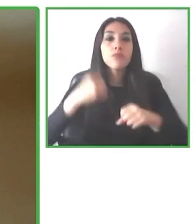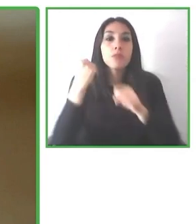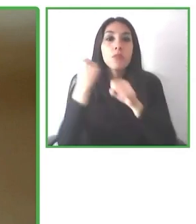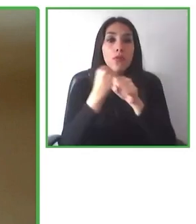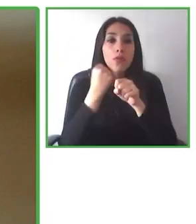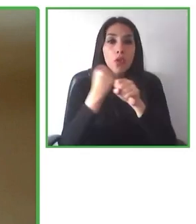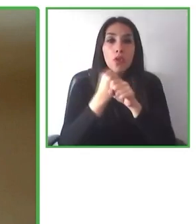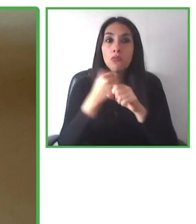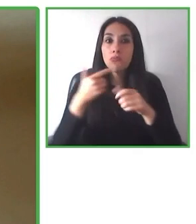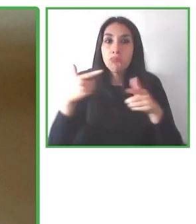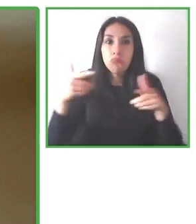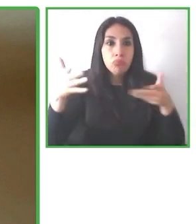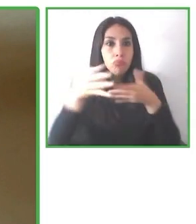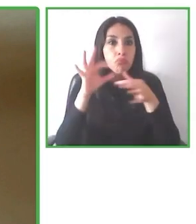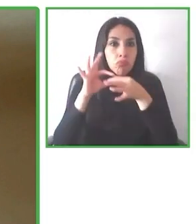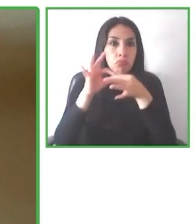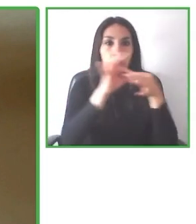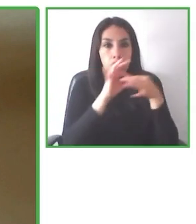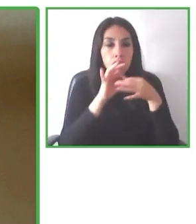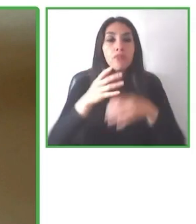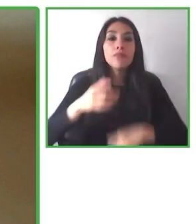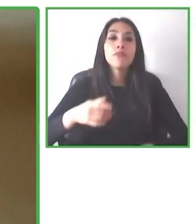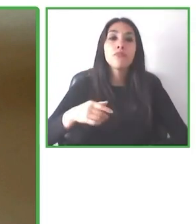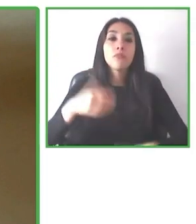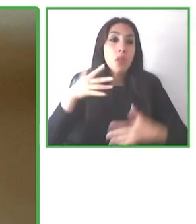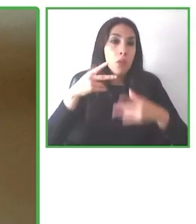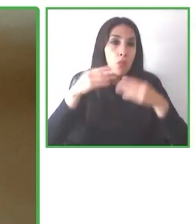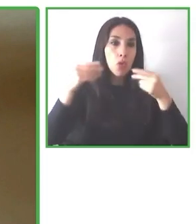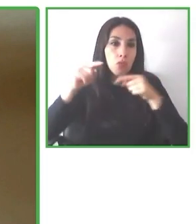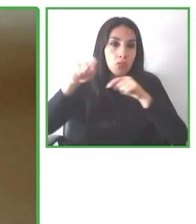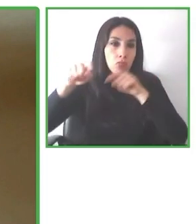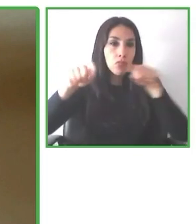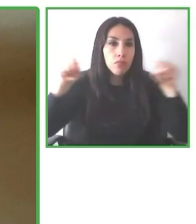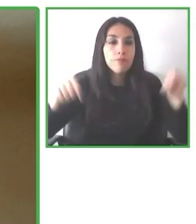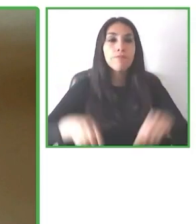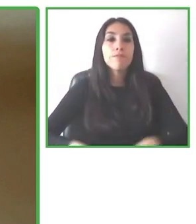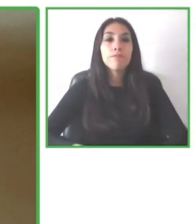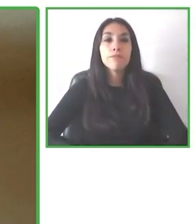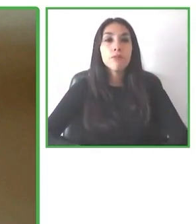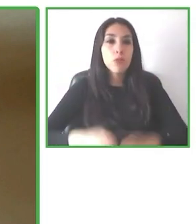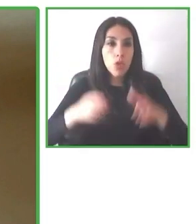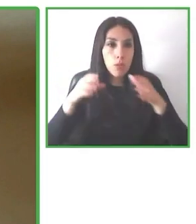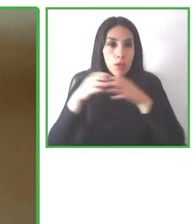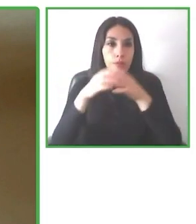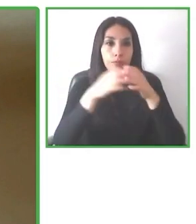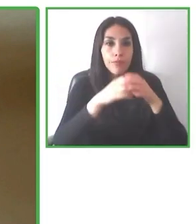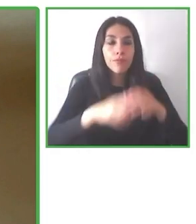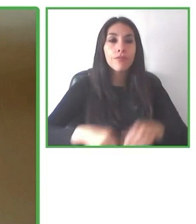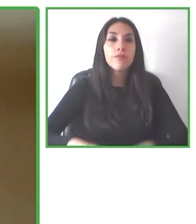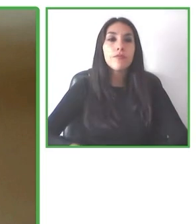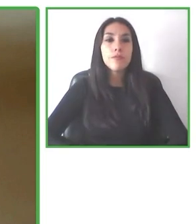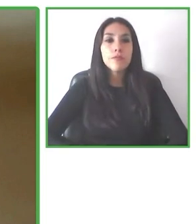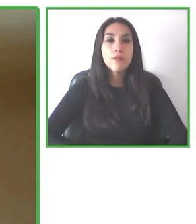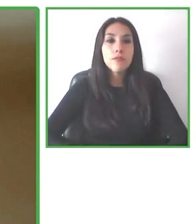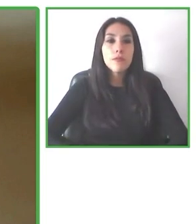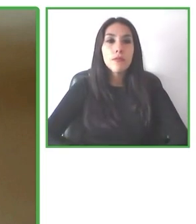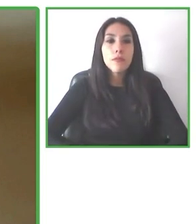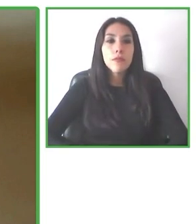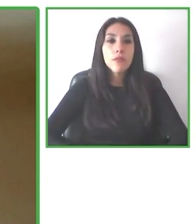están locos, que es imposible que no sea lograr hacer que nunca se ha hecho. Y ellos siguieron adelante, dijeron nosotros lo vamos a hacer.